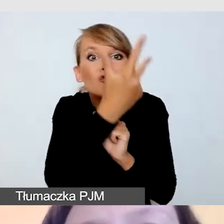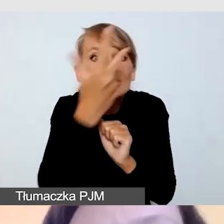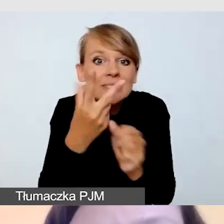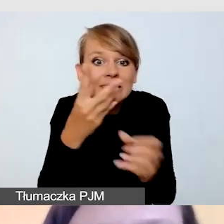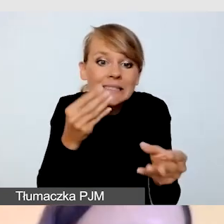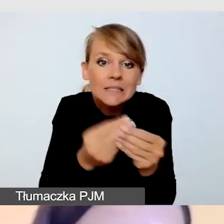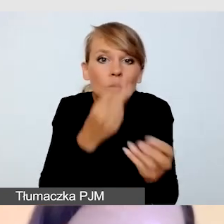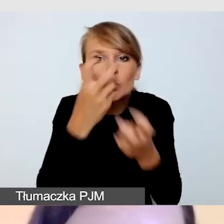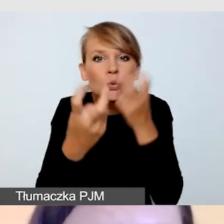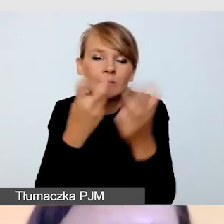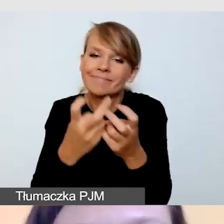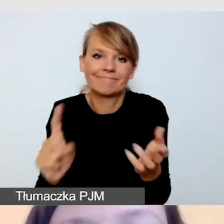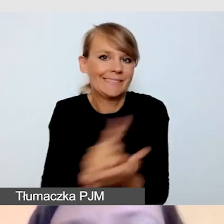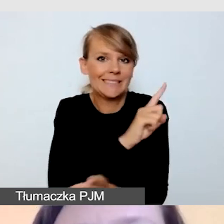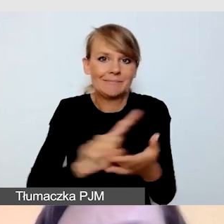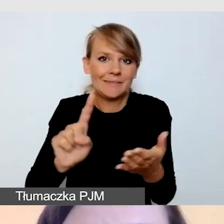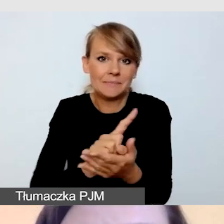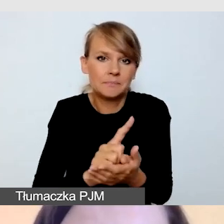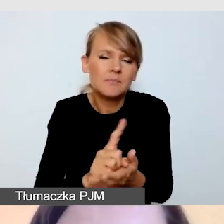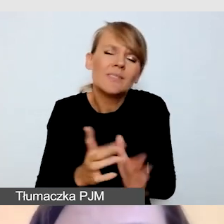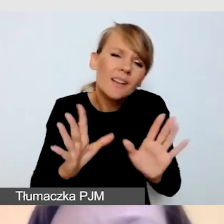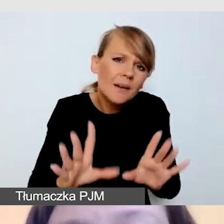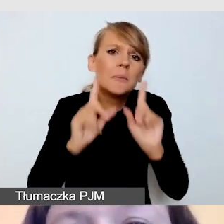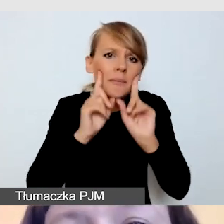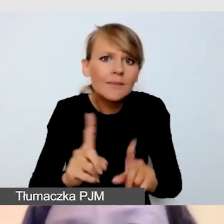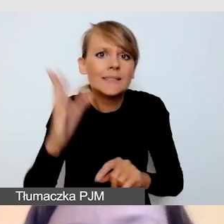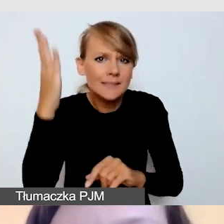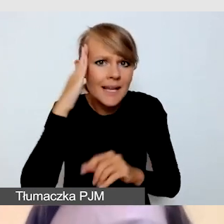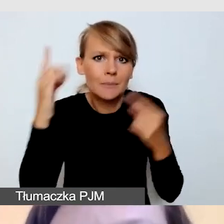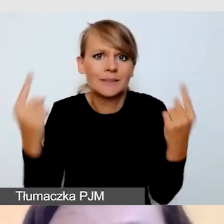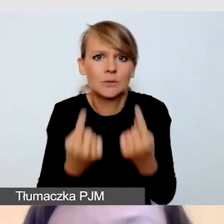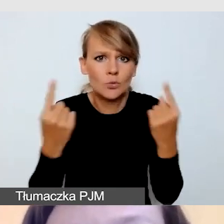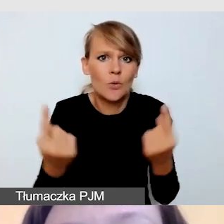Znam sytuacje, bardzo częste,